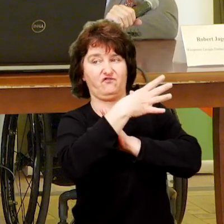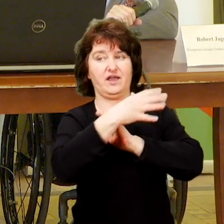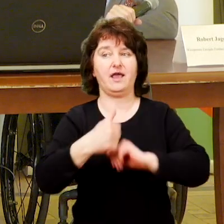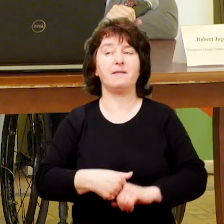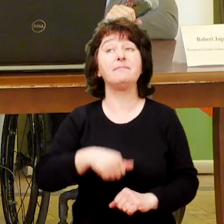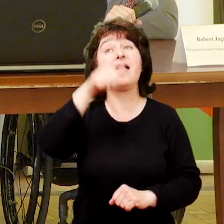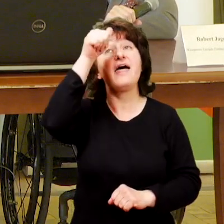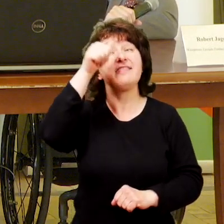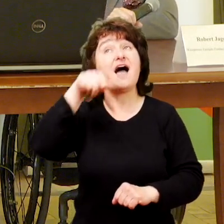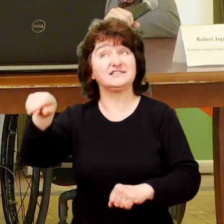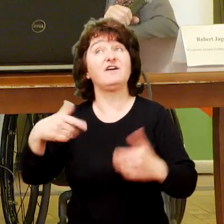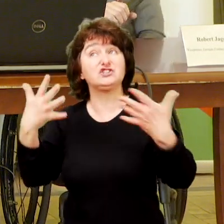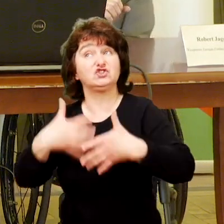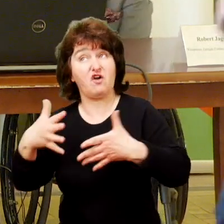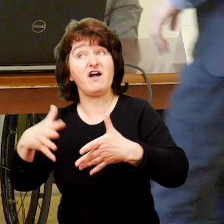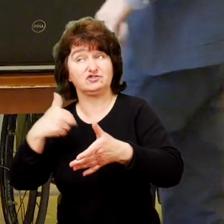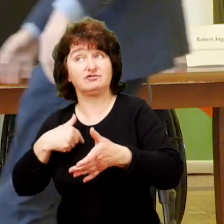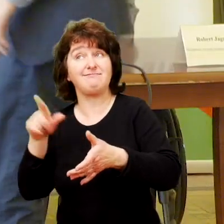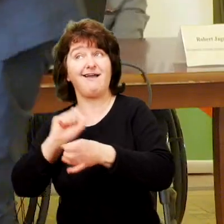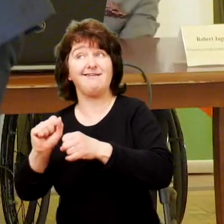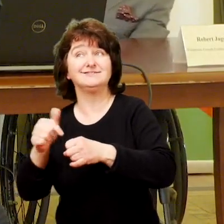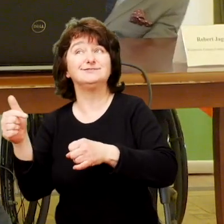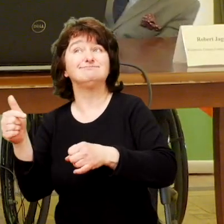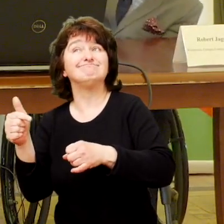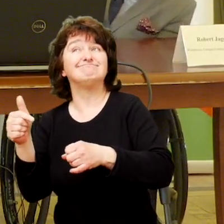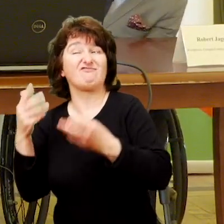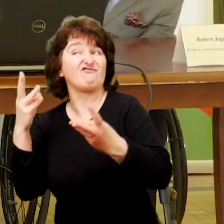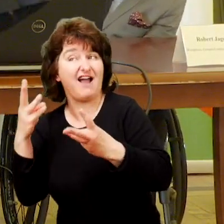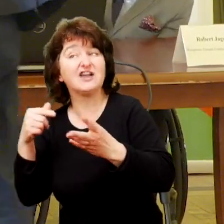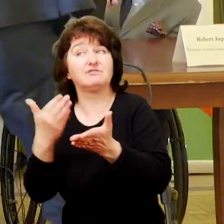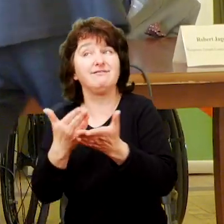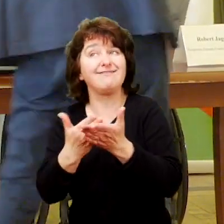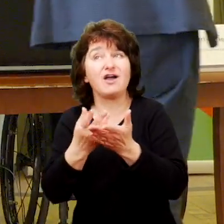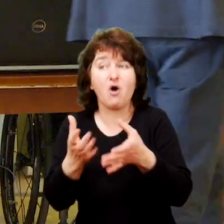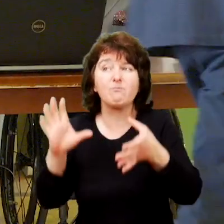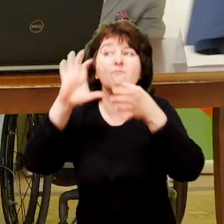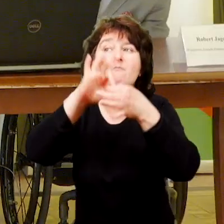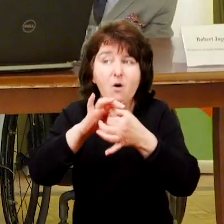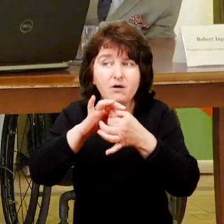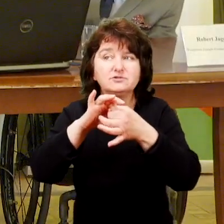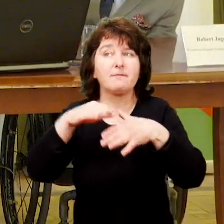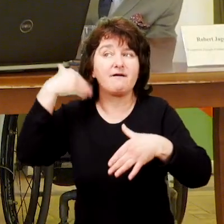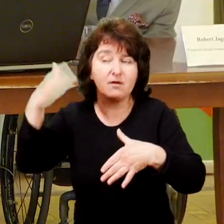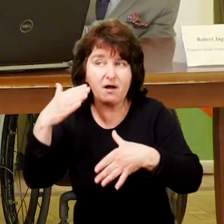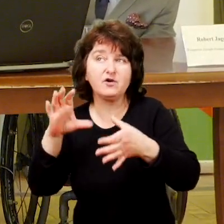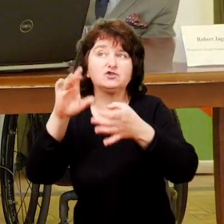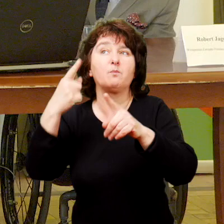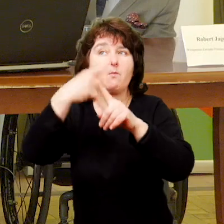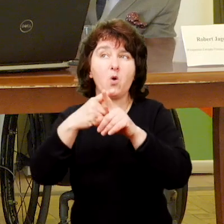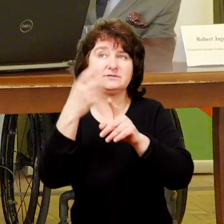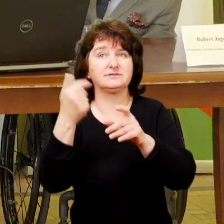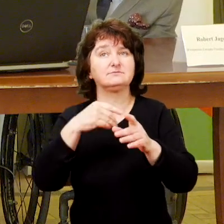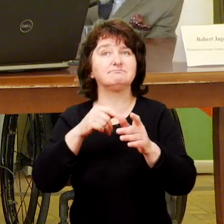Zaproszę Mateusza Płatosa. Nazwa stowarzyszenia zobowiązuje, więc Państwo posłużą się prezentacją.